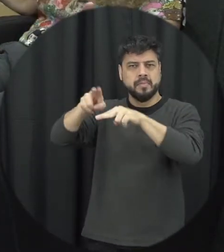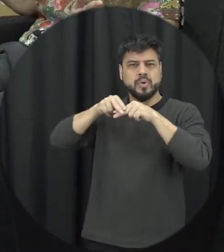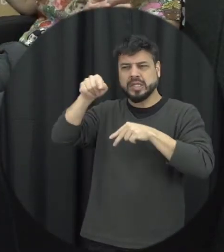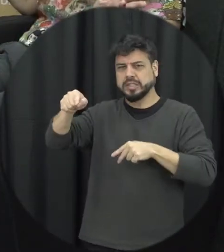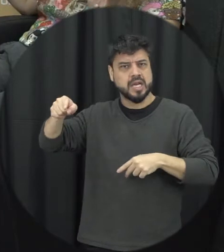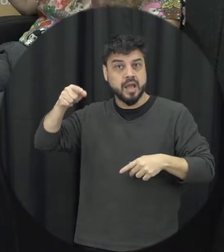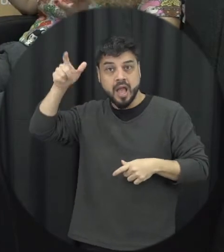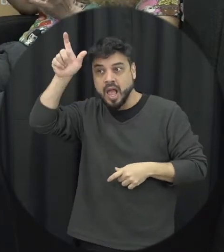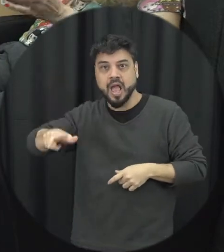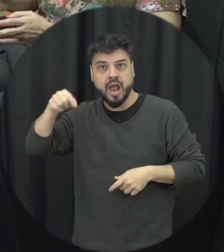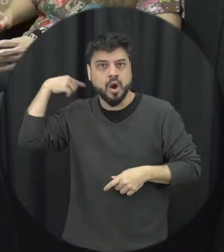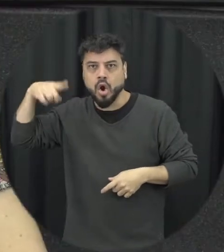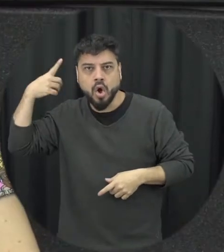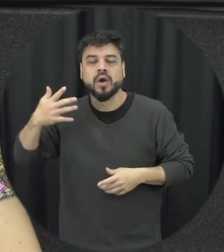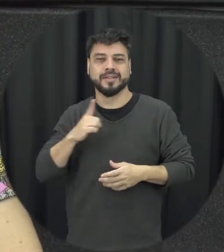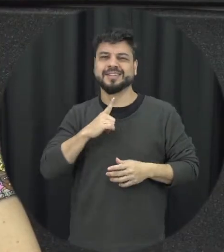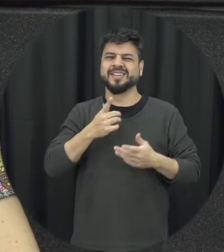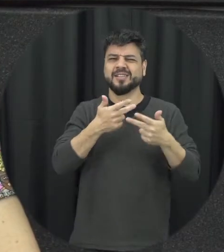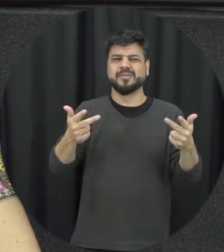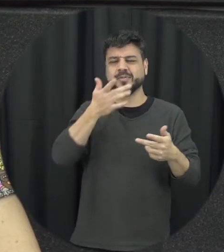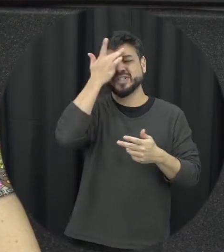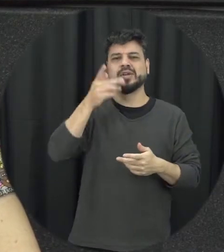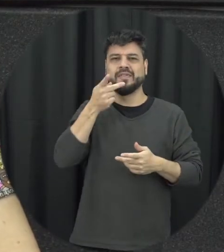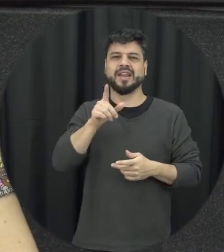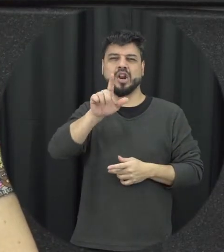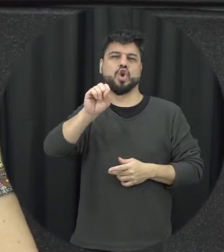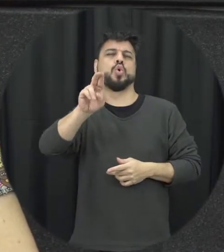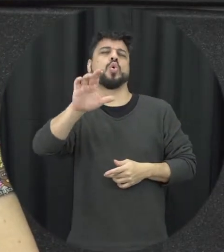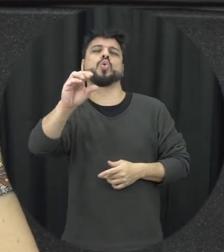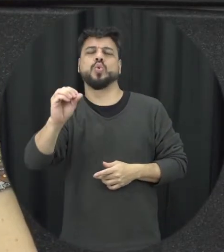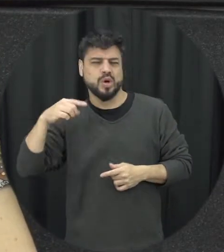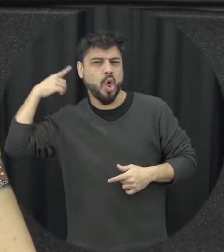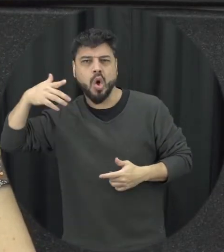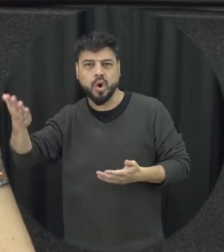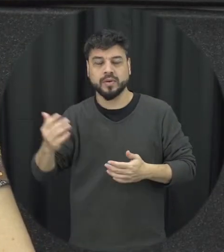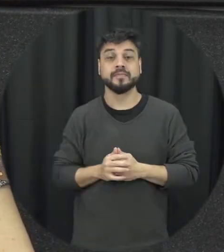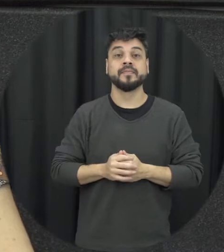louco né se fala assim popularmente né linguajar mas a gente tem pessoas com transtornos mentais